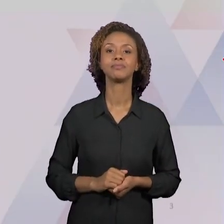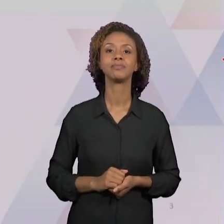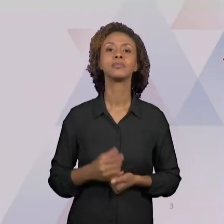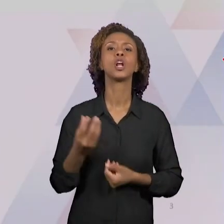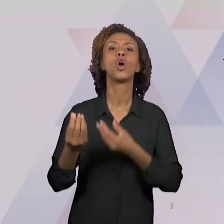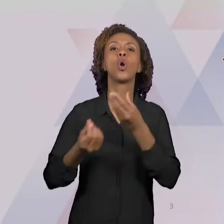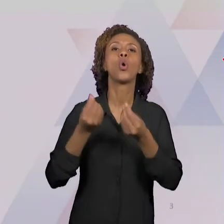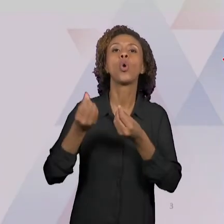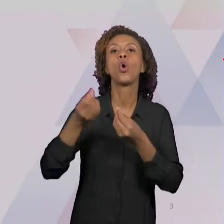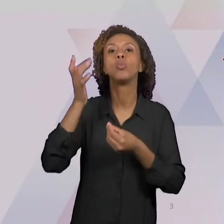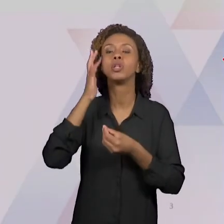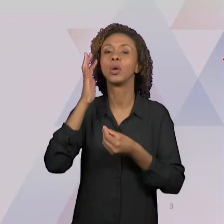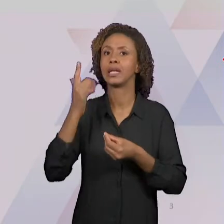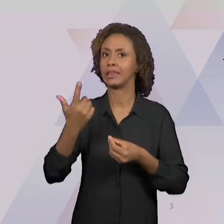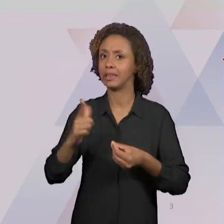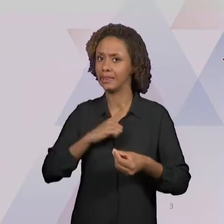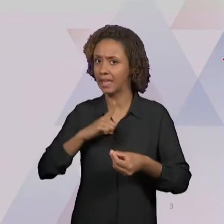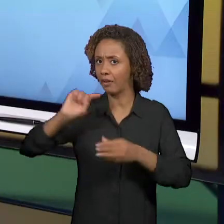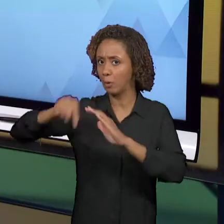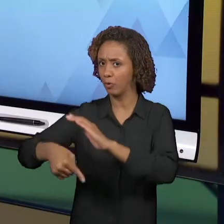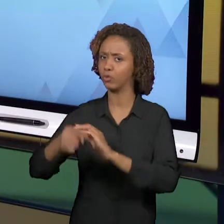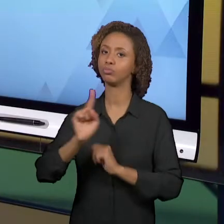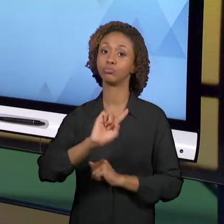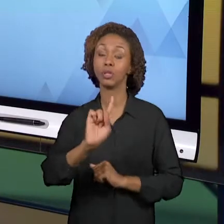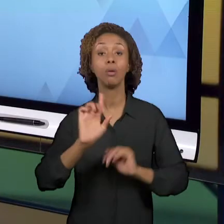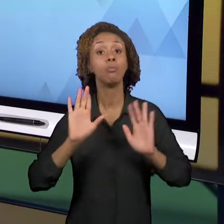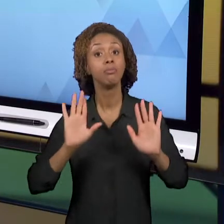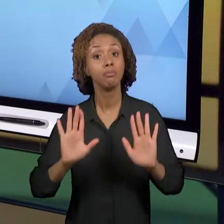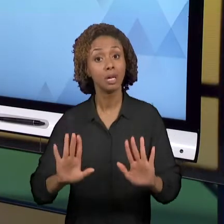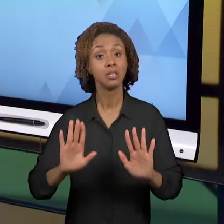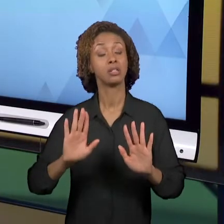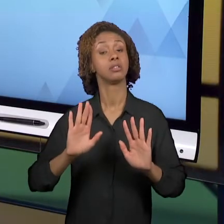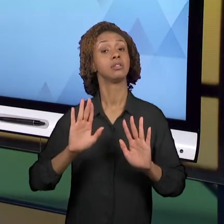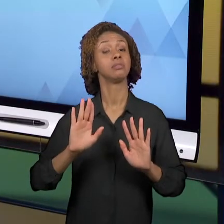APROFUNDAMOS ISSO, MAS NÓS FIZEMOS UM ESFORÇO DE